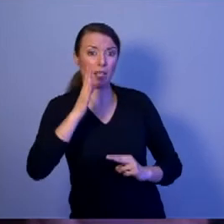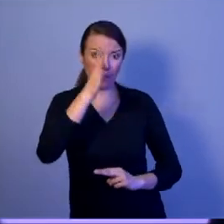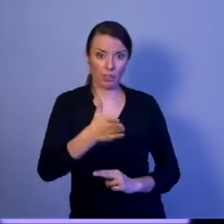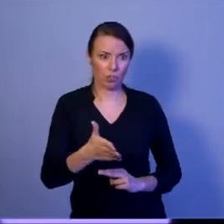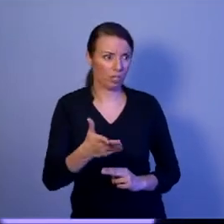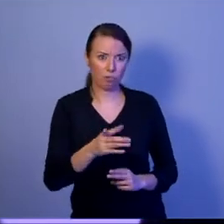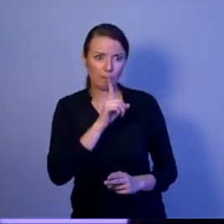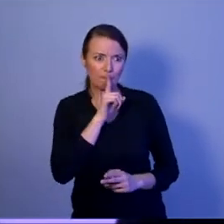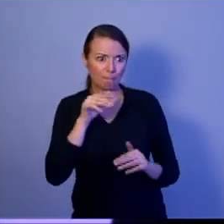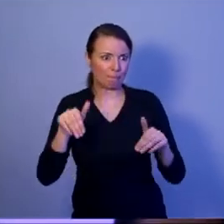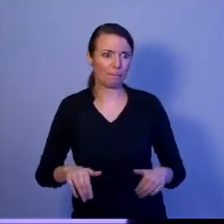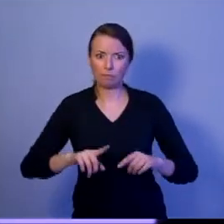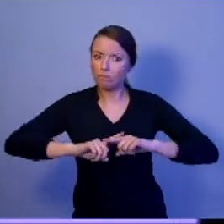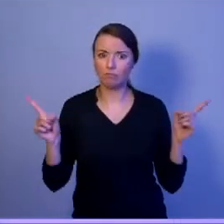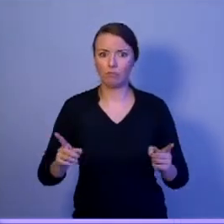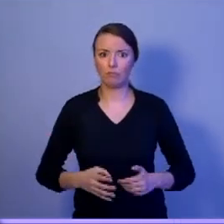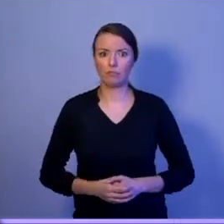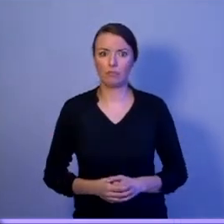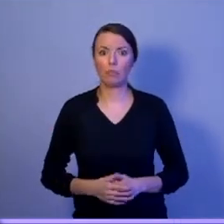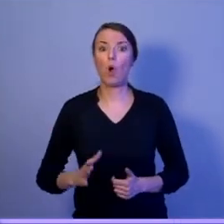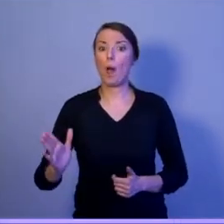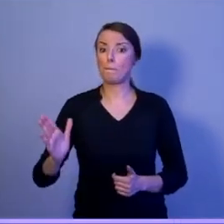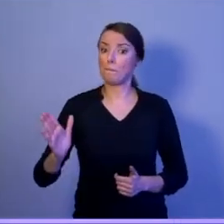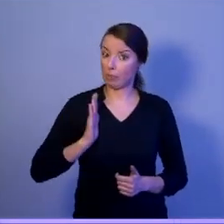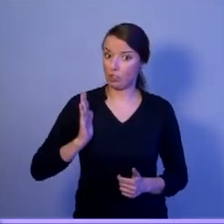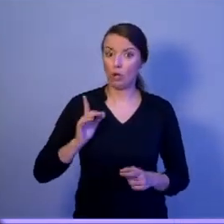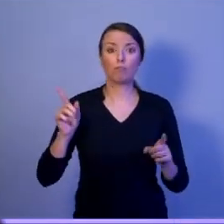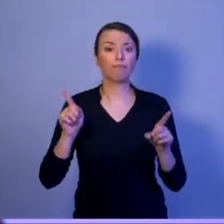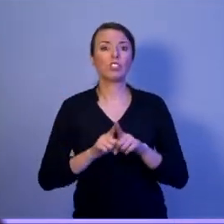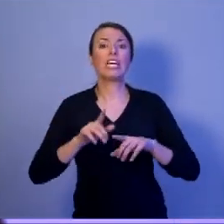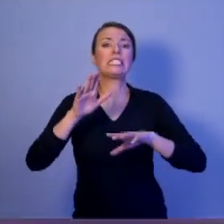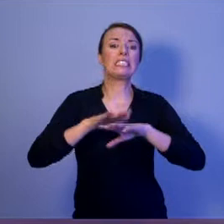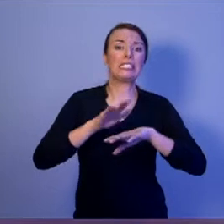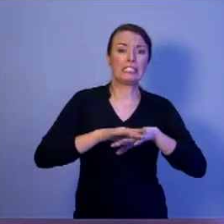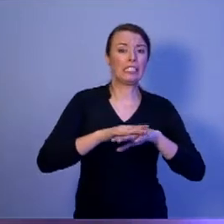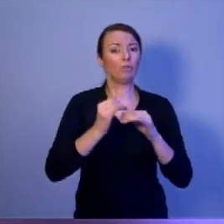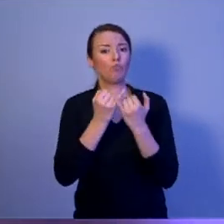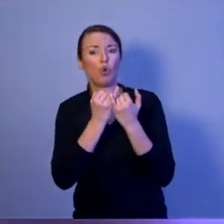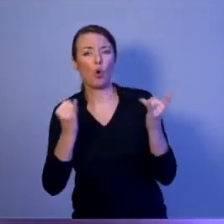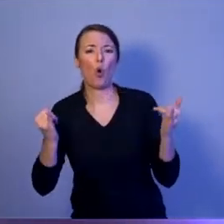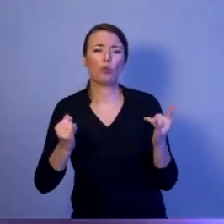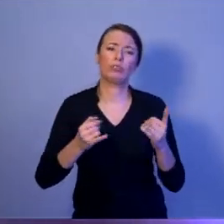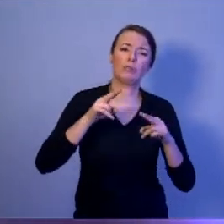Bezpieczeństwo to są również systemy uzbrojenia. Ale uwierzcie mi, Drodzy Państwo,